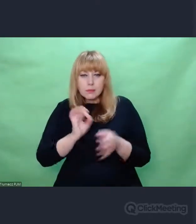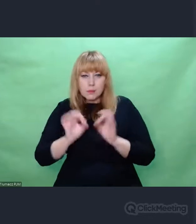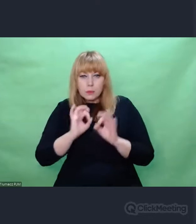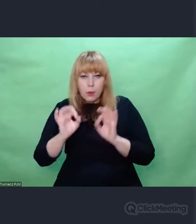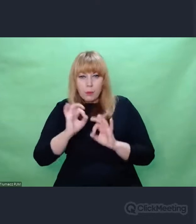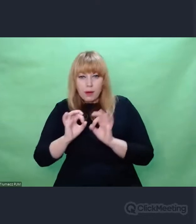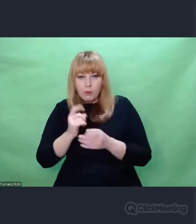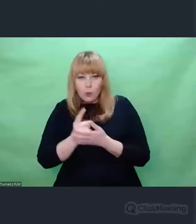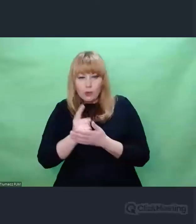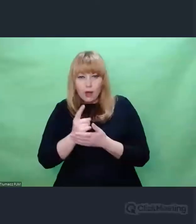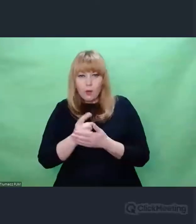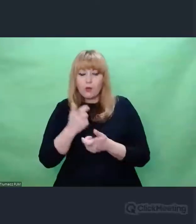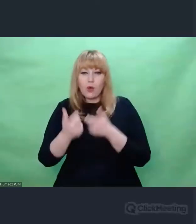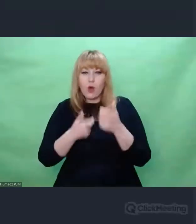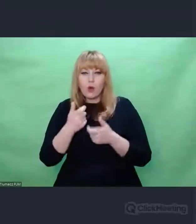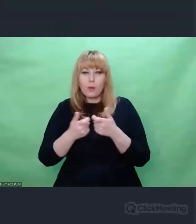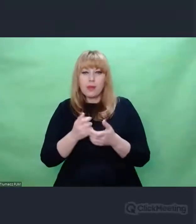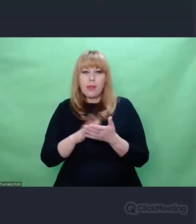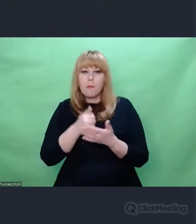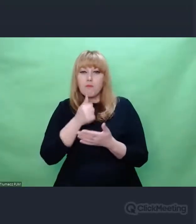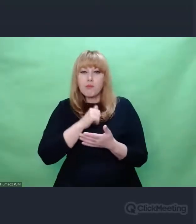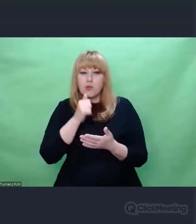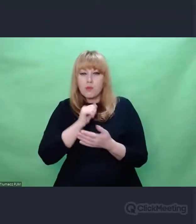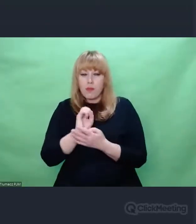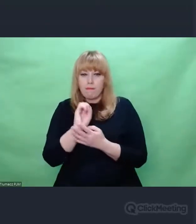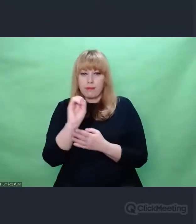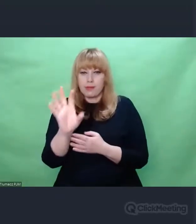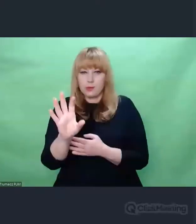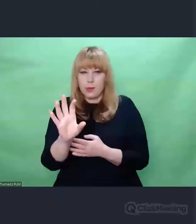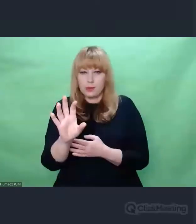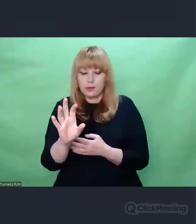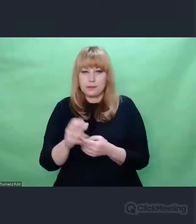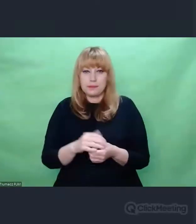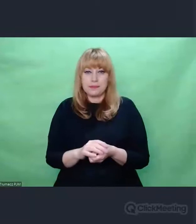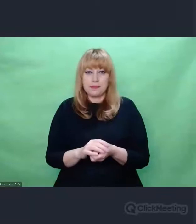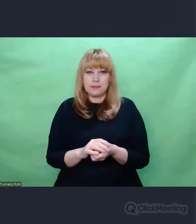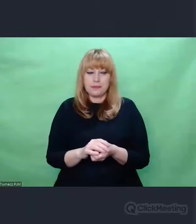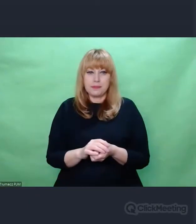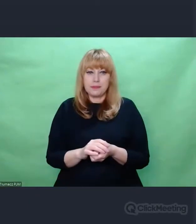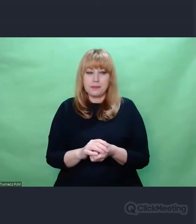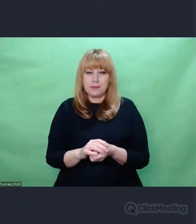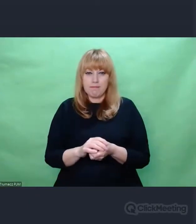Istotne jest to żeby sobie uświadomić, że uprawnionymi osobami do nadawania depesz testowych